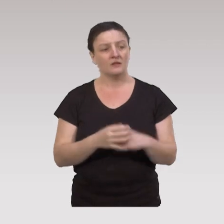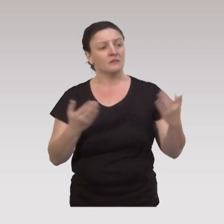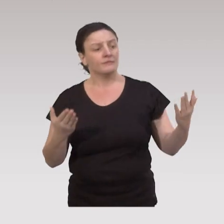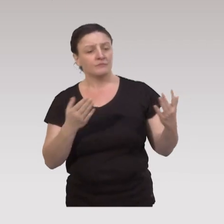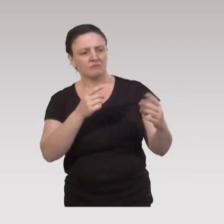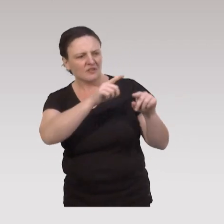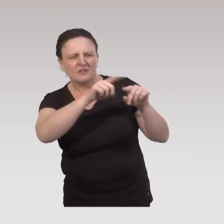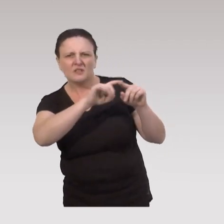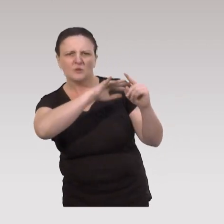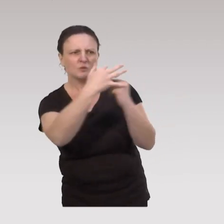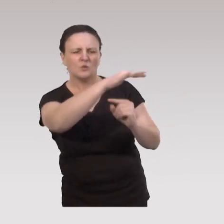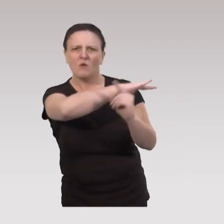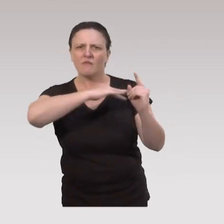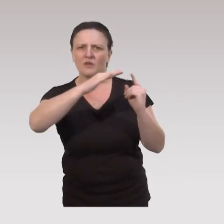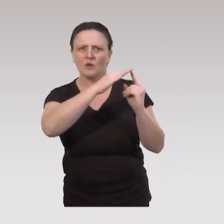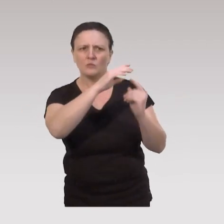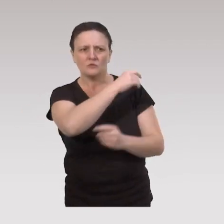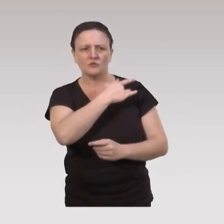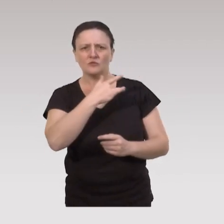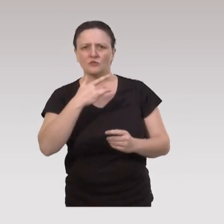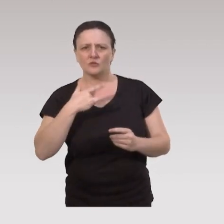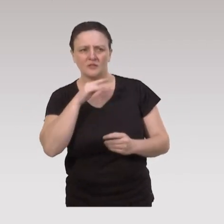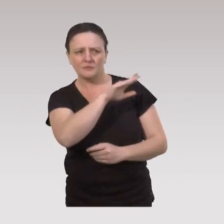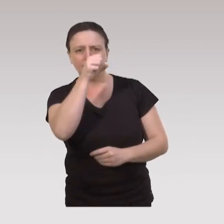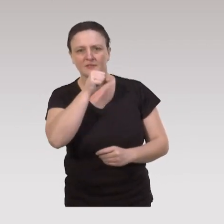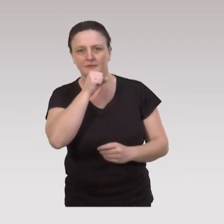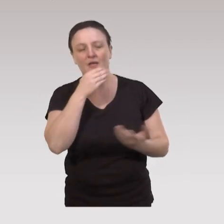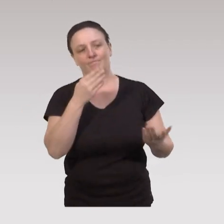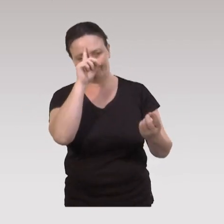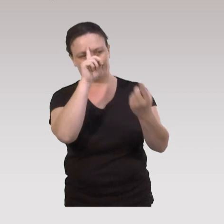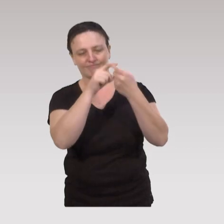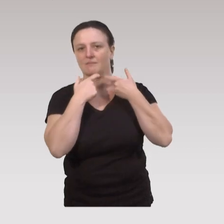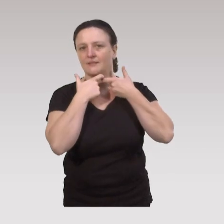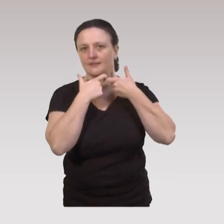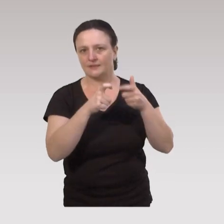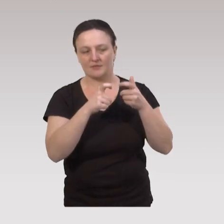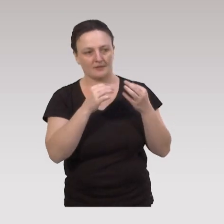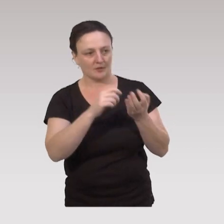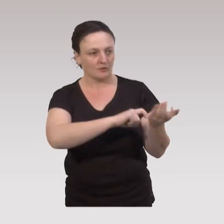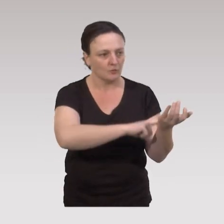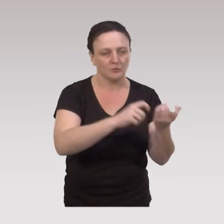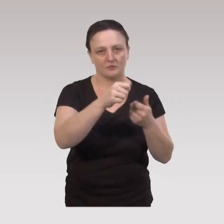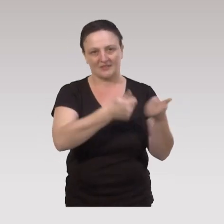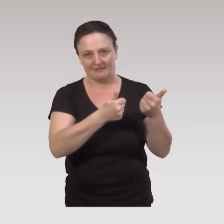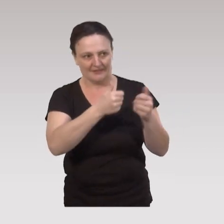Parmi les déterminants socio- environnementaux de la santé des aînés, c’est donc cette question de l’accessibilité aux ressources et aux services,